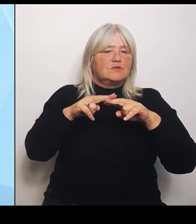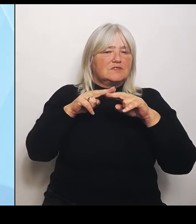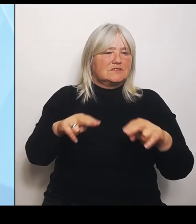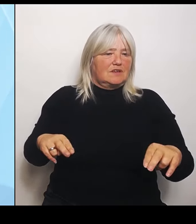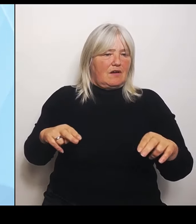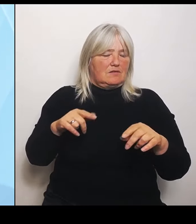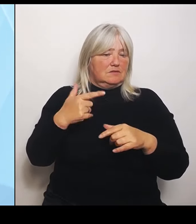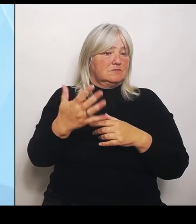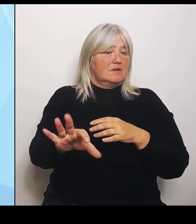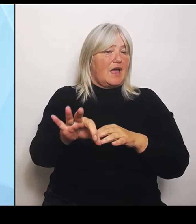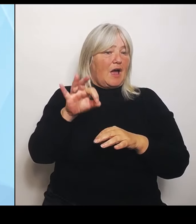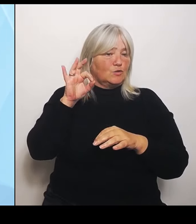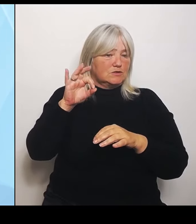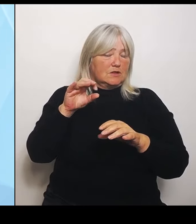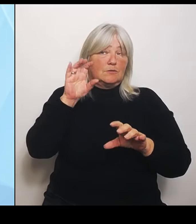dass sie nicht kaputt gehen.